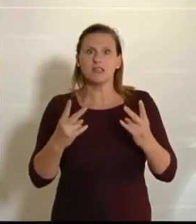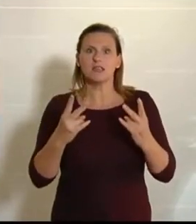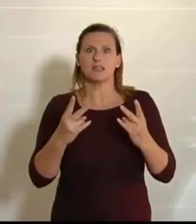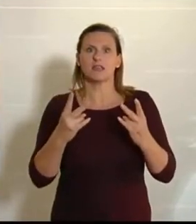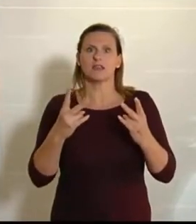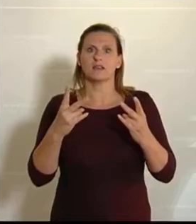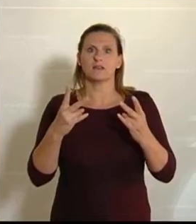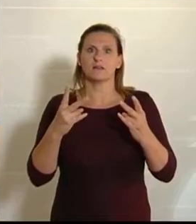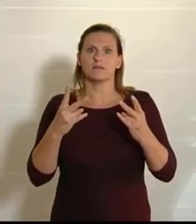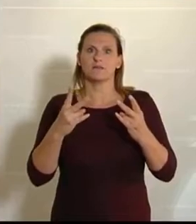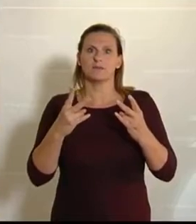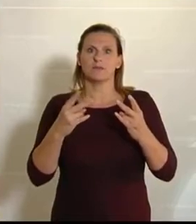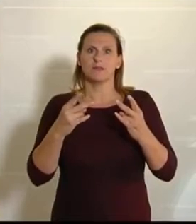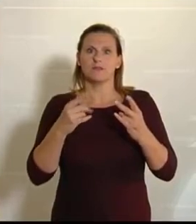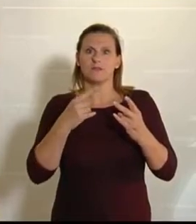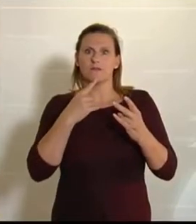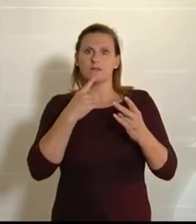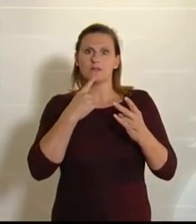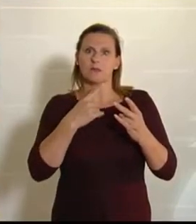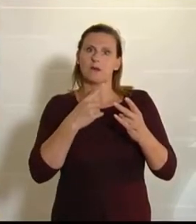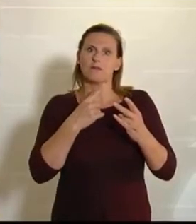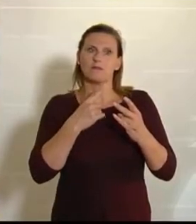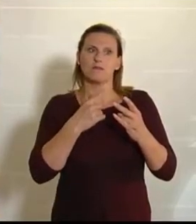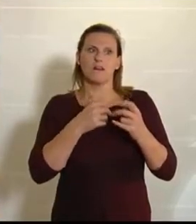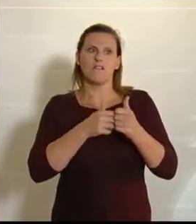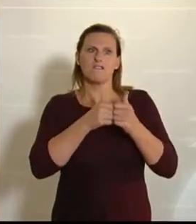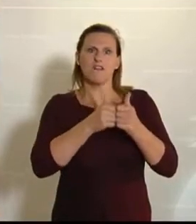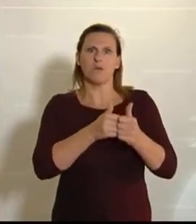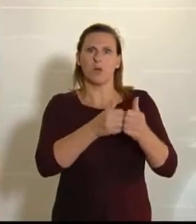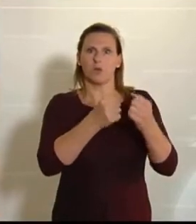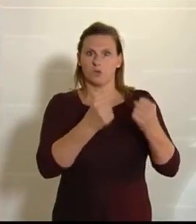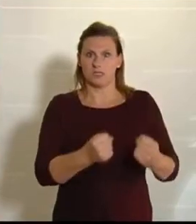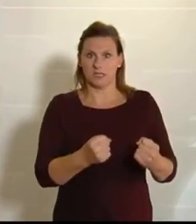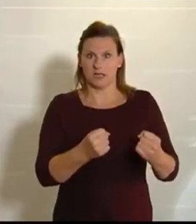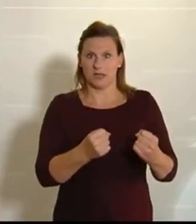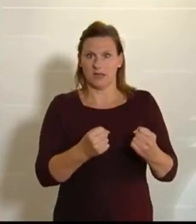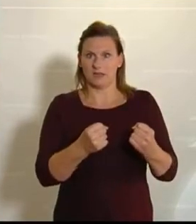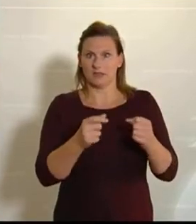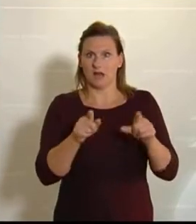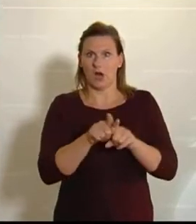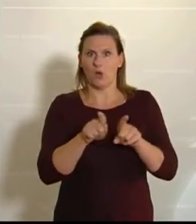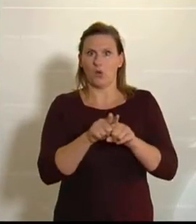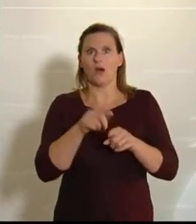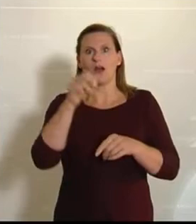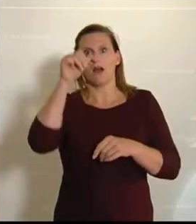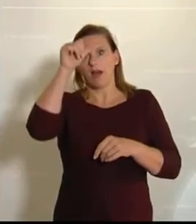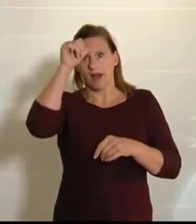es um die Versorgungssicherheit. Warum haben wir das gemacht? – Es ist, glaube ich, gut